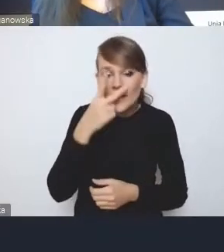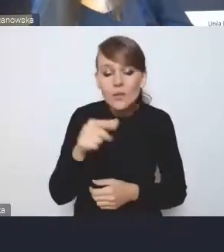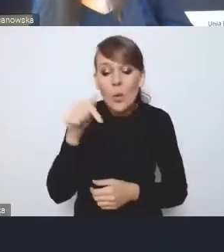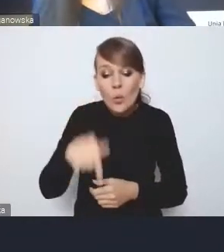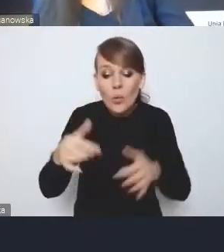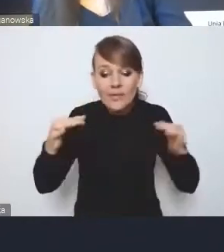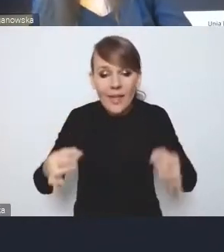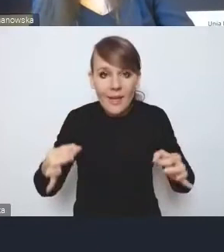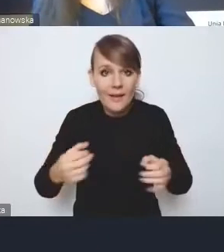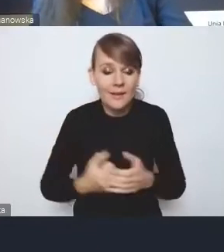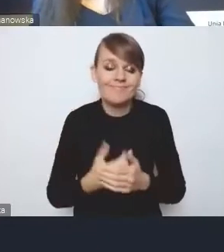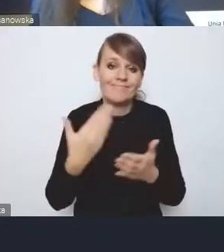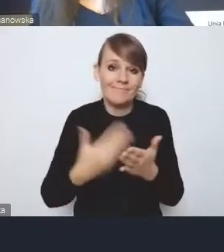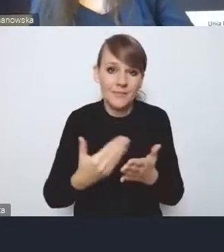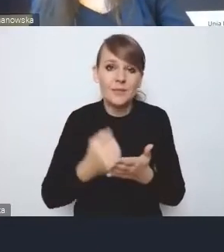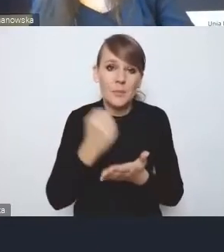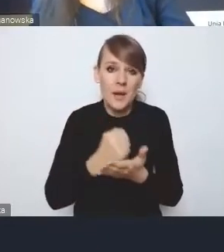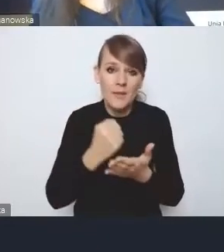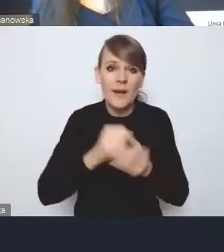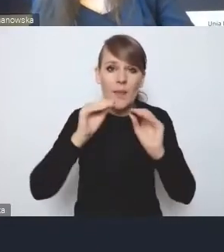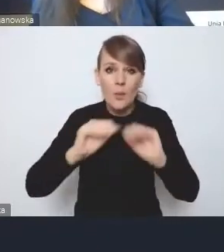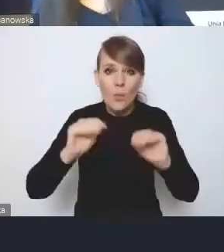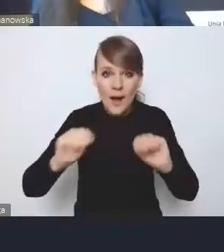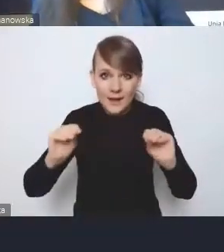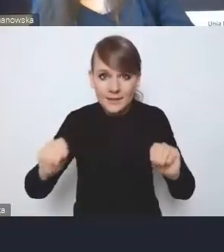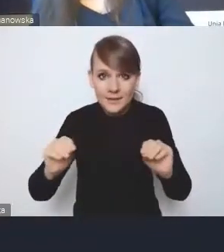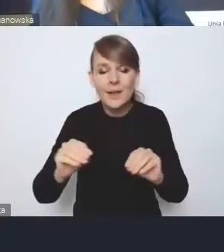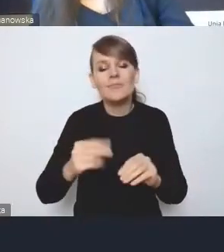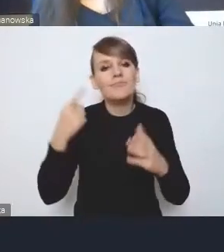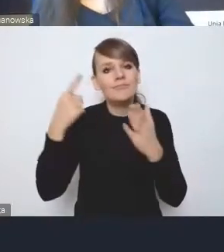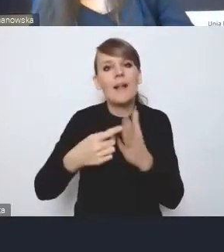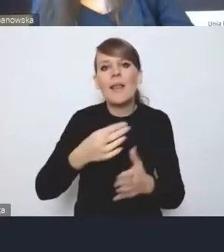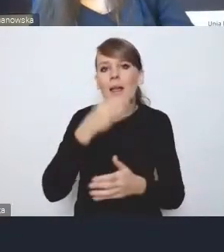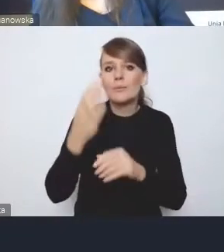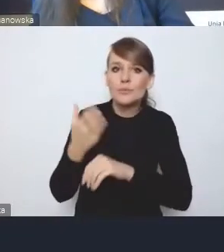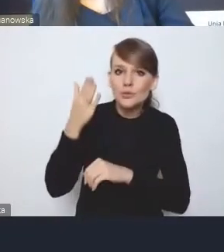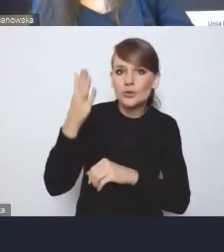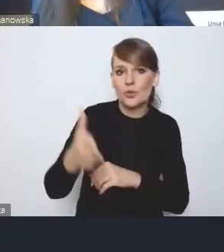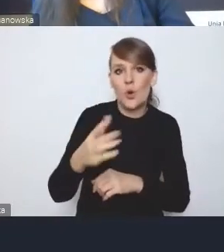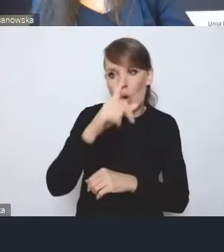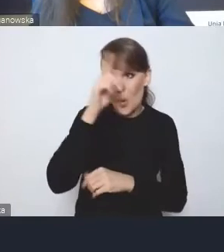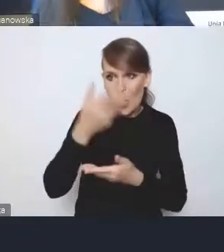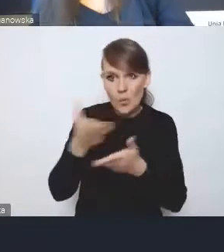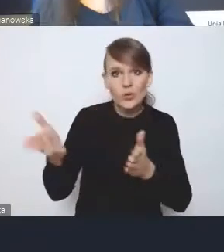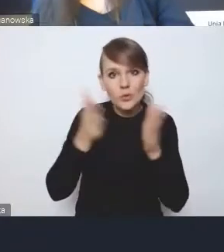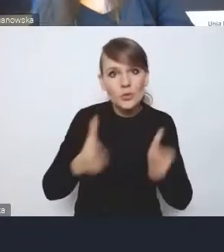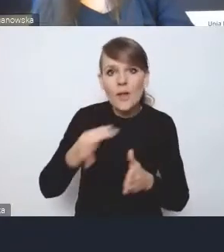dlatego też te kwestie związane z edukacją właśnie dla lepszej przyszłości, dla przygotowania ludzi do lepszej przyszłości, są bardzo istotne.